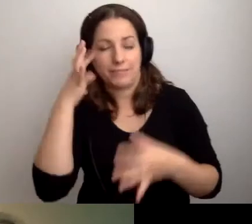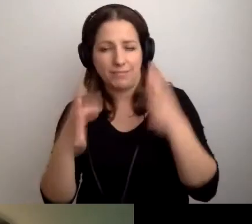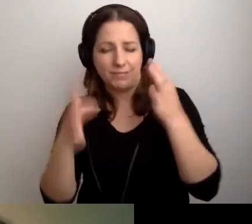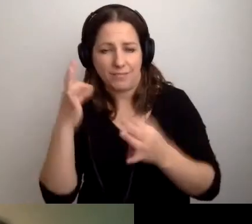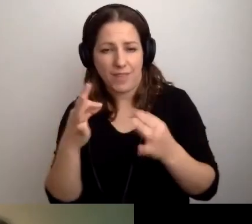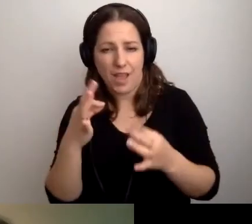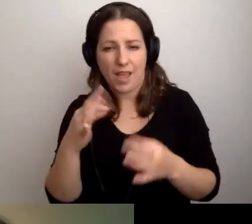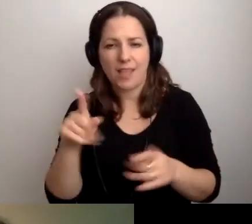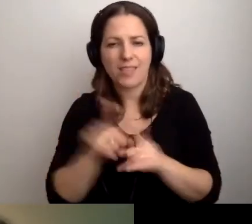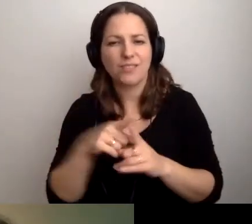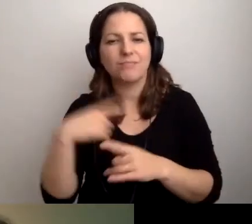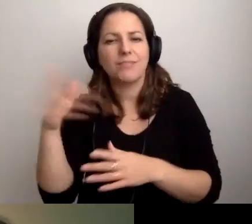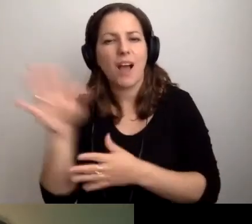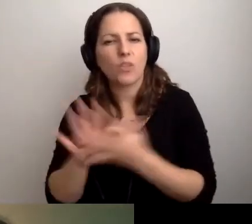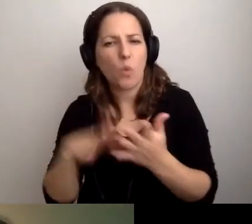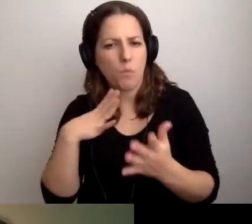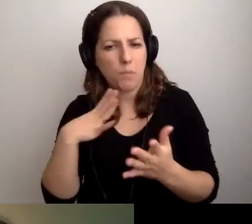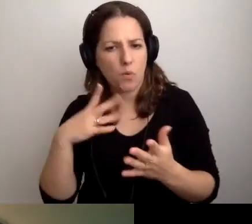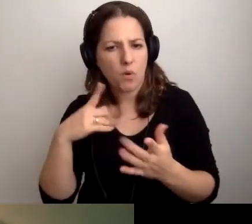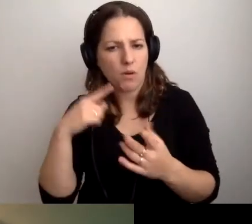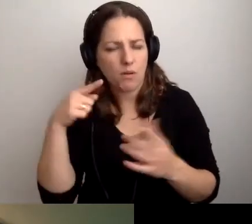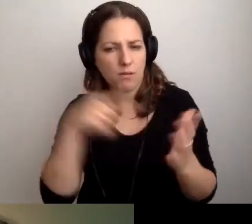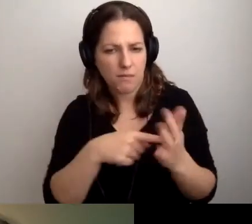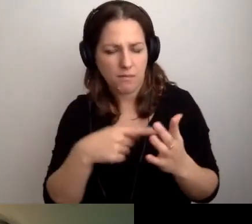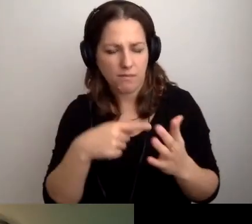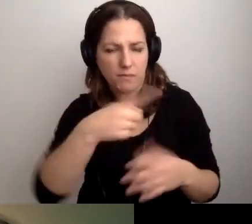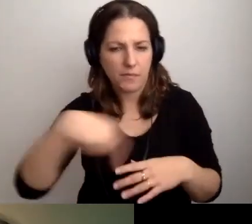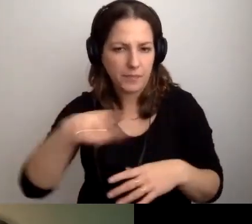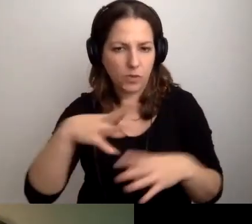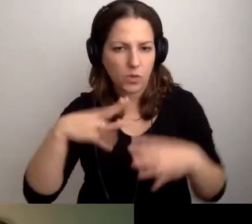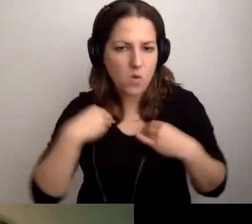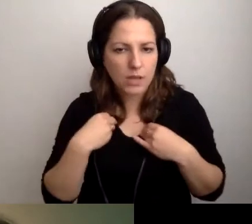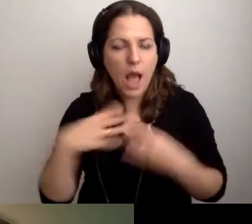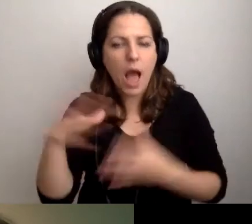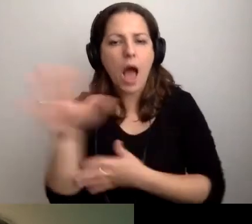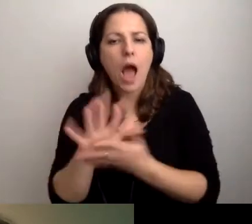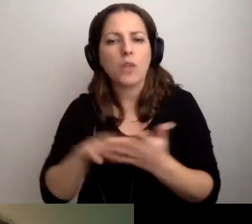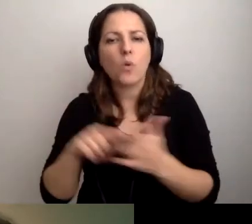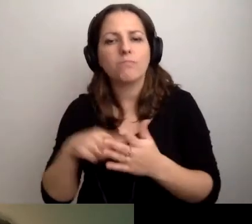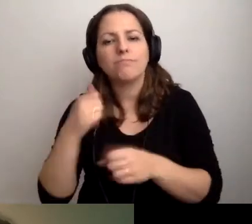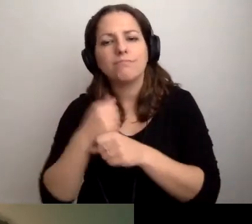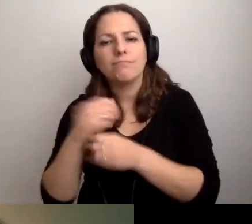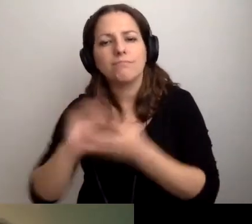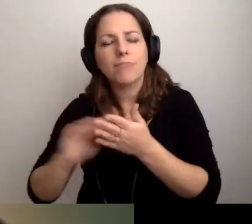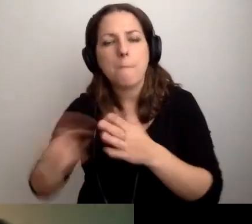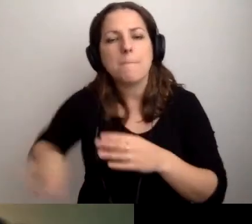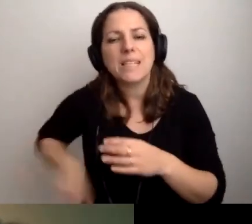Przygotowałem artykuł - nie wiem, czy do państwa dotarł - przygotowany przez Ministerstwo Cyfryzacji